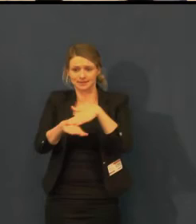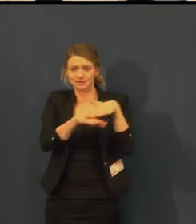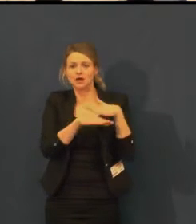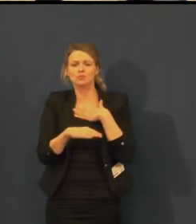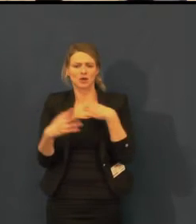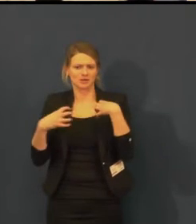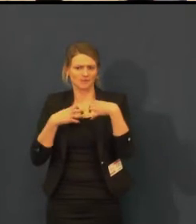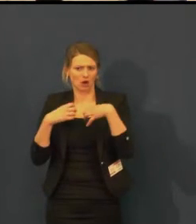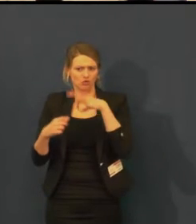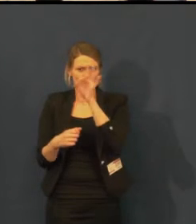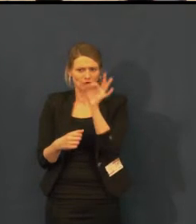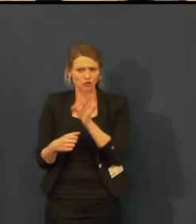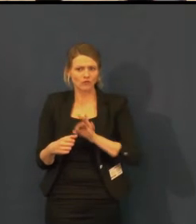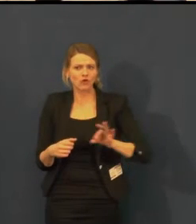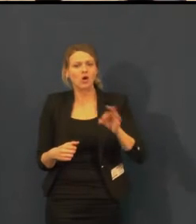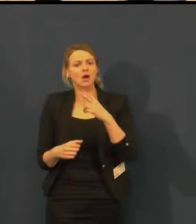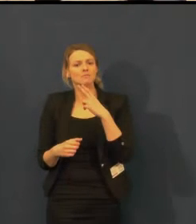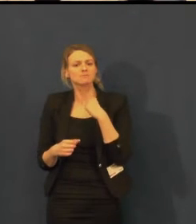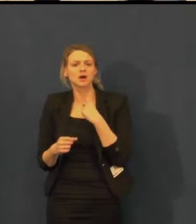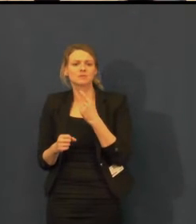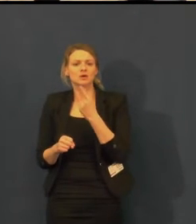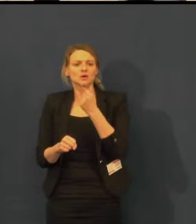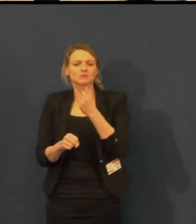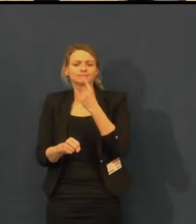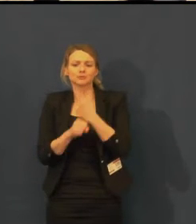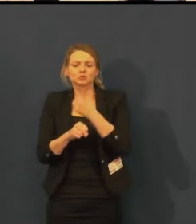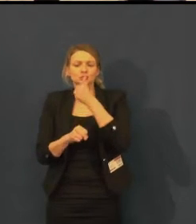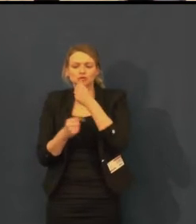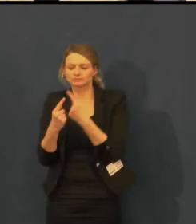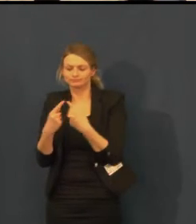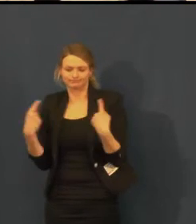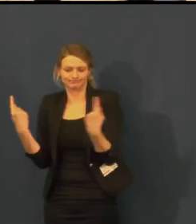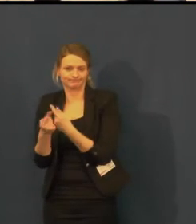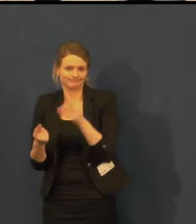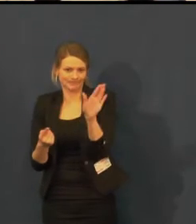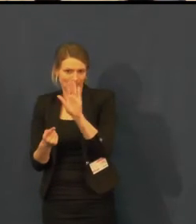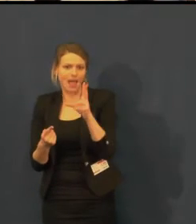Ceny, které vidíte, jsou ceny z velkého sálu, kde titulkovací zařízení je.